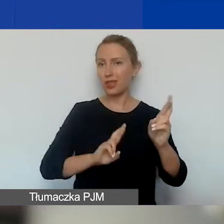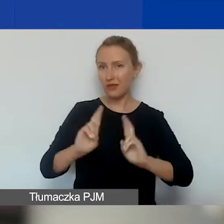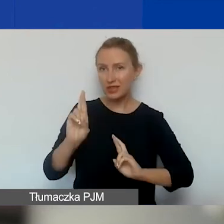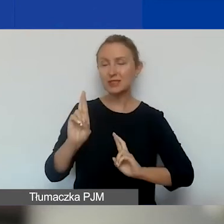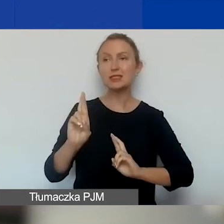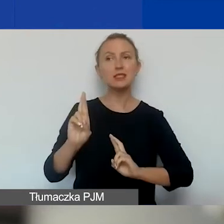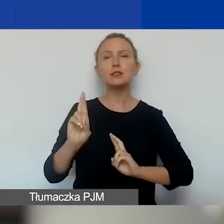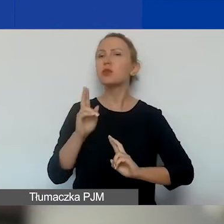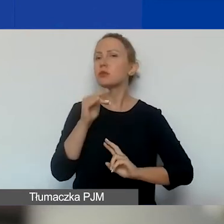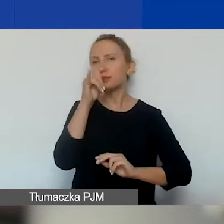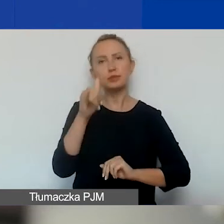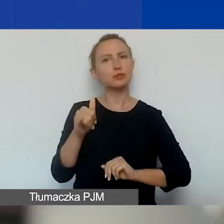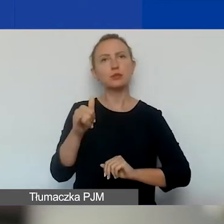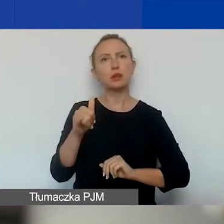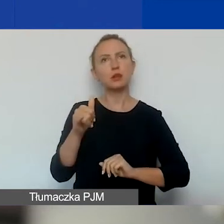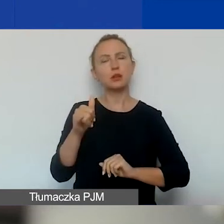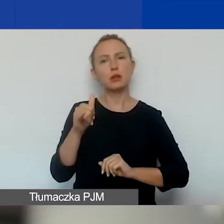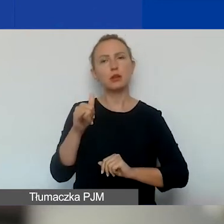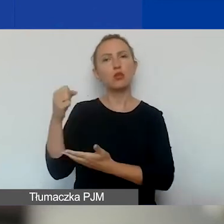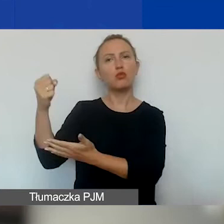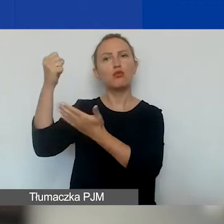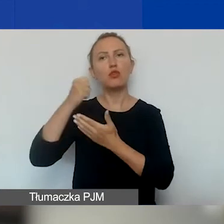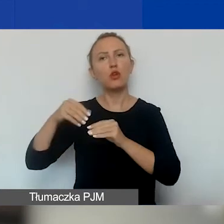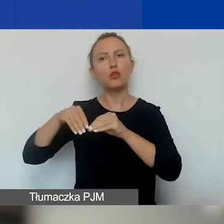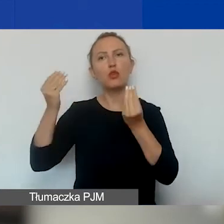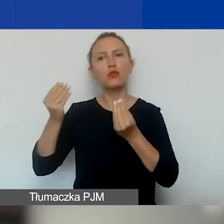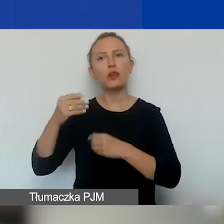nie ma możliwości ubiegania się o dofinansowanie na rozwój instytucjonalny.